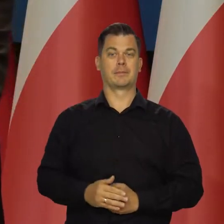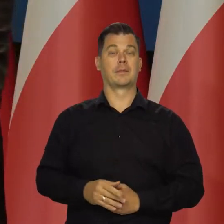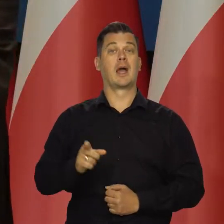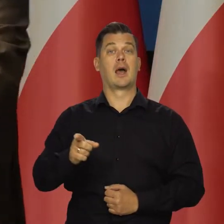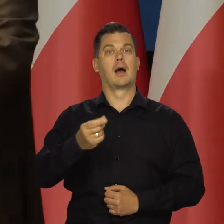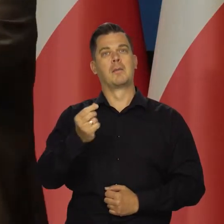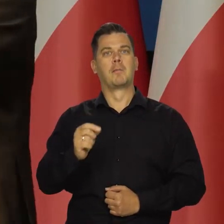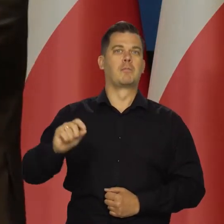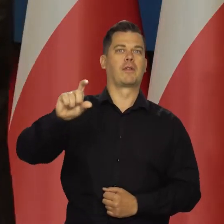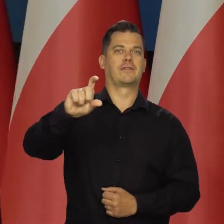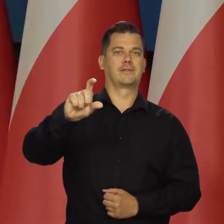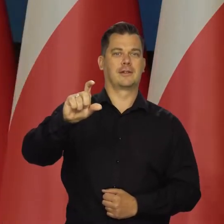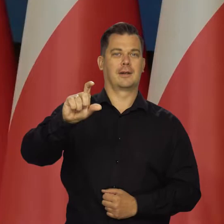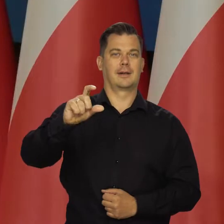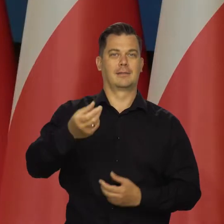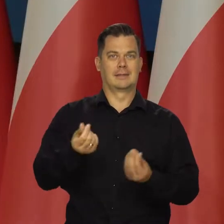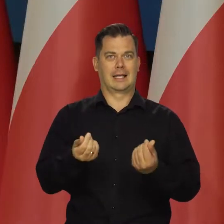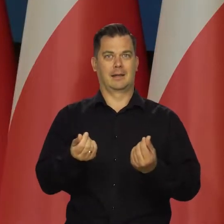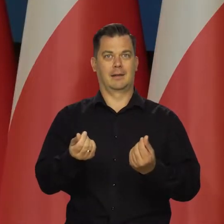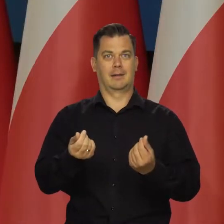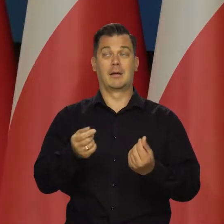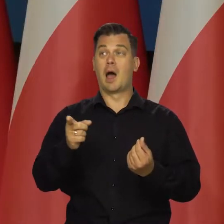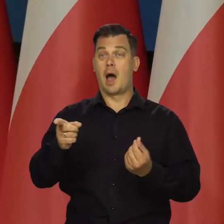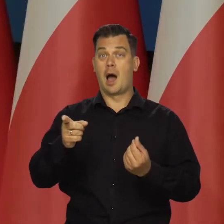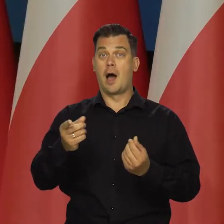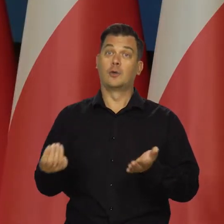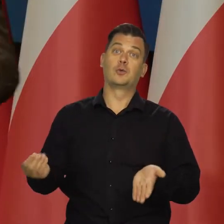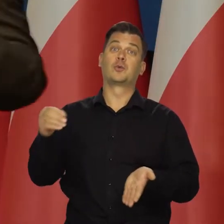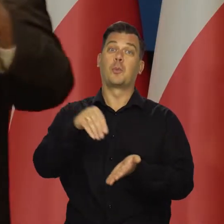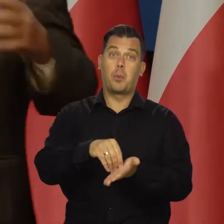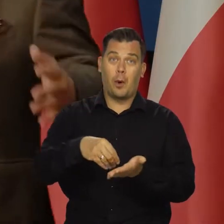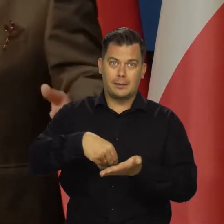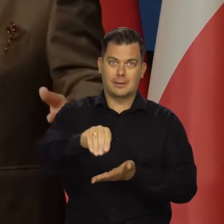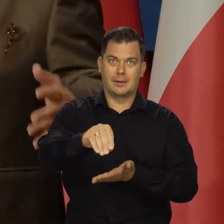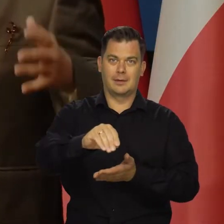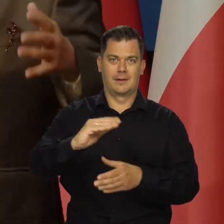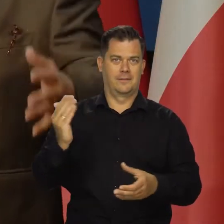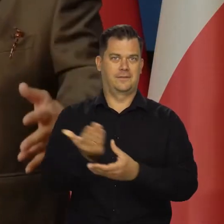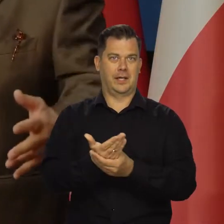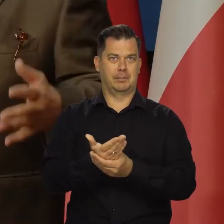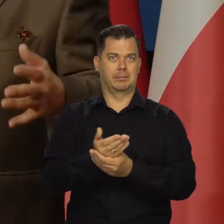czy nie podwyższać cen regulowanych, a wprowadzić dopłaty dla firm,